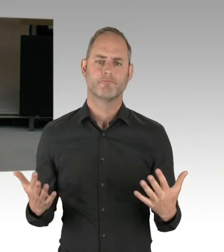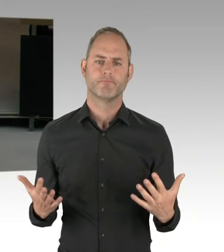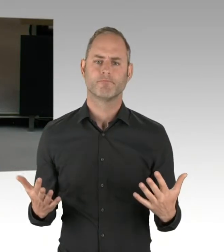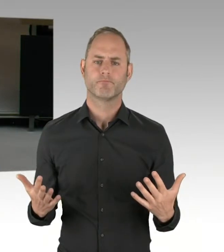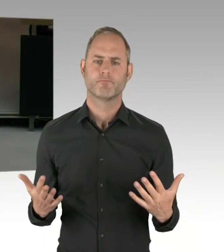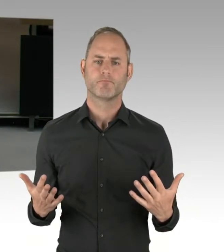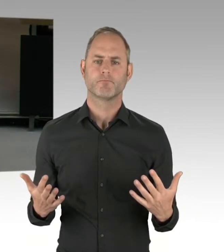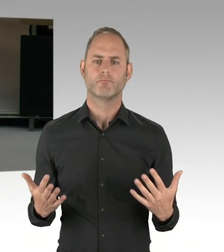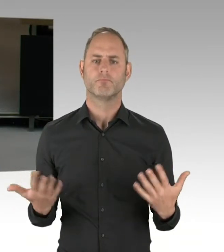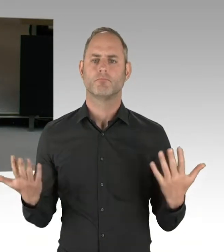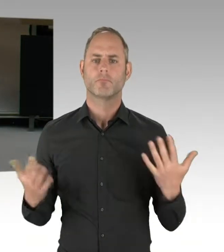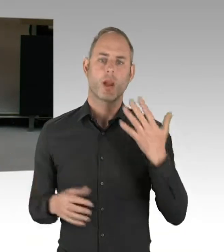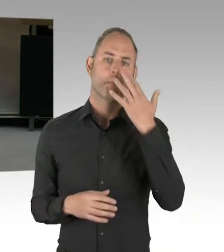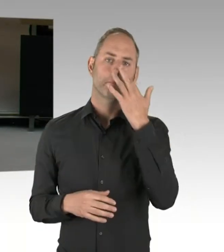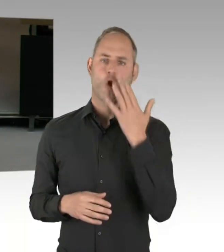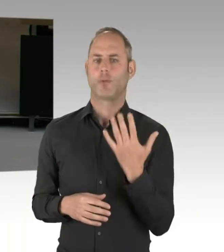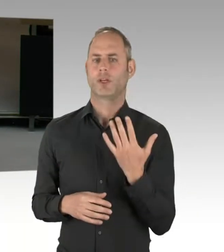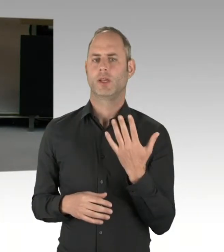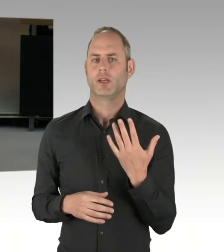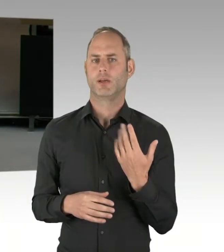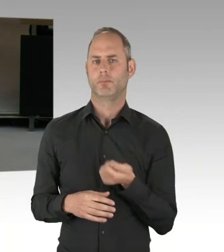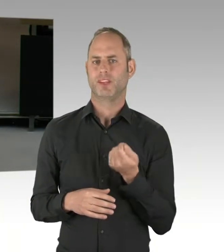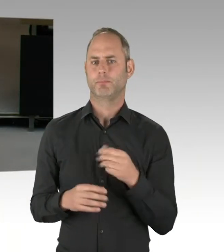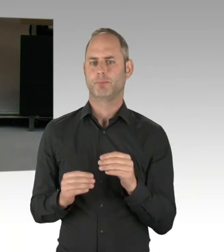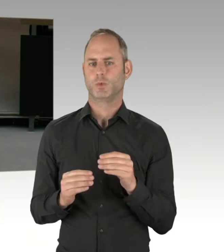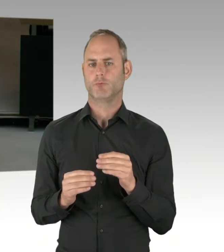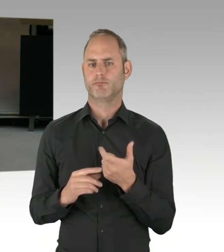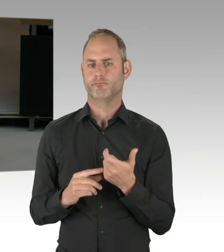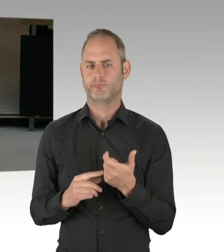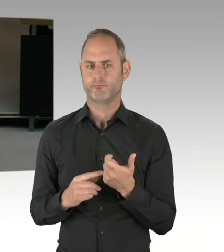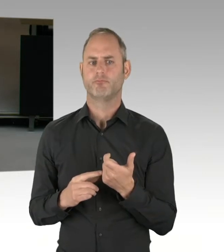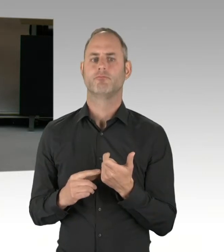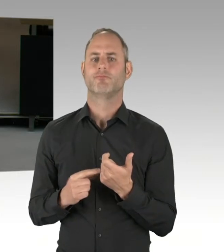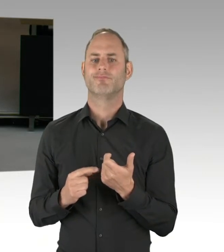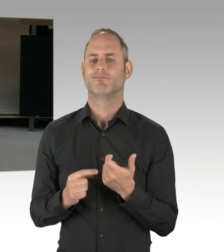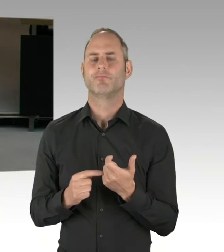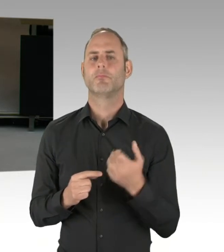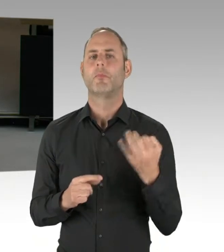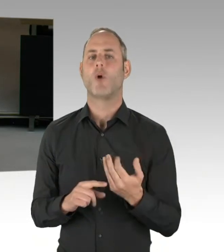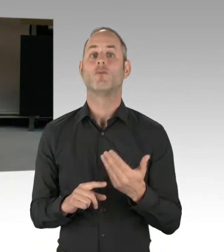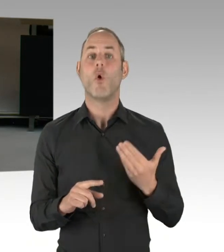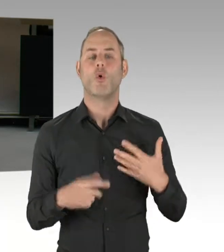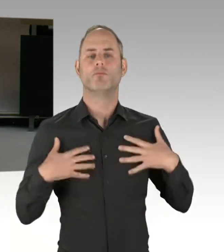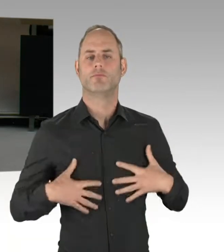Das wäre, wenn wir nach dem Probebetrieb zu der Schlussfolgerung kämen,